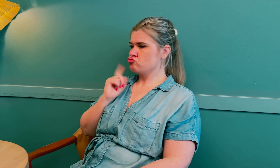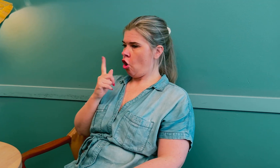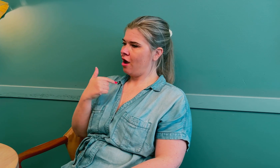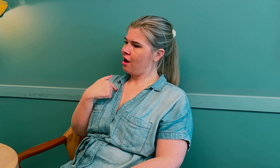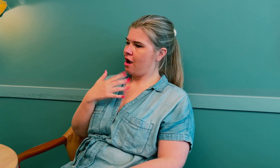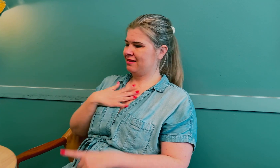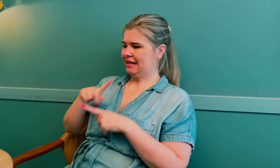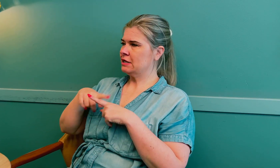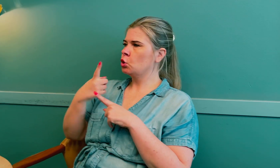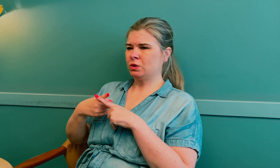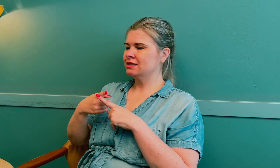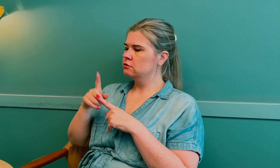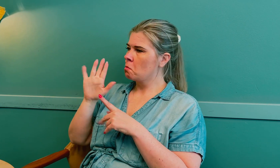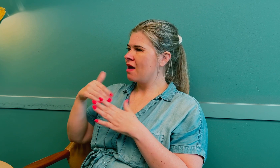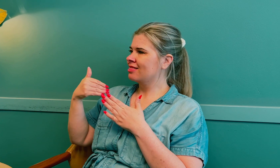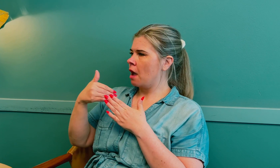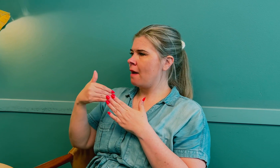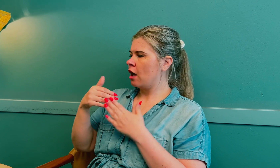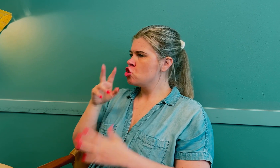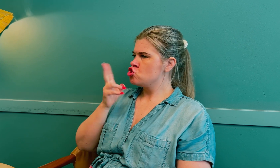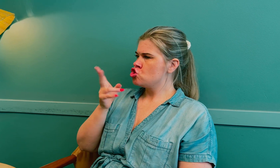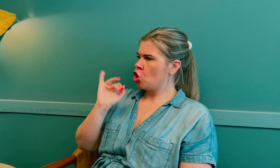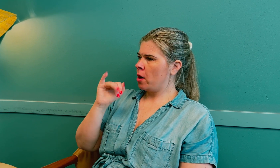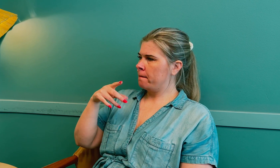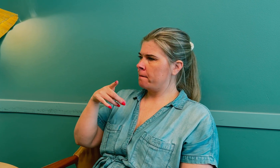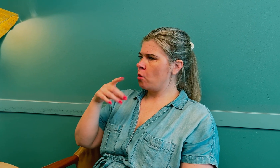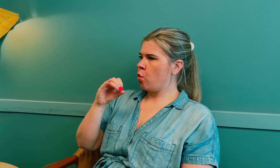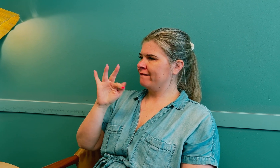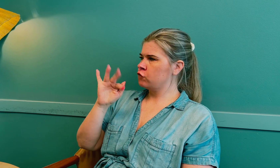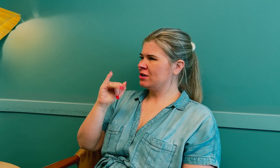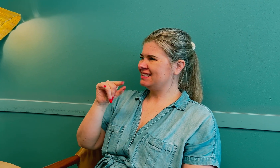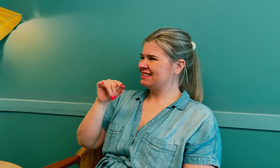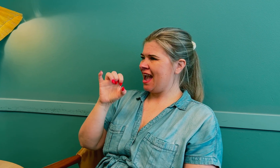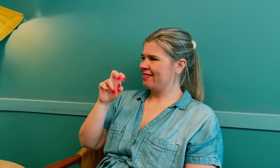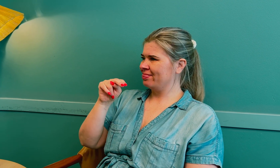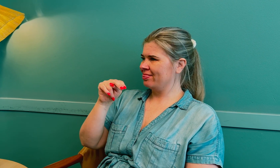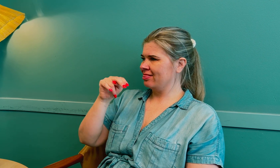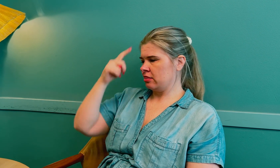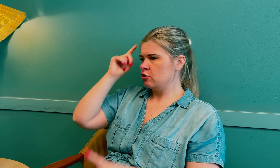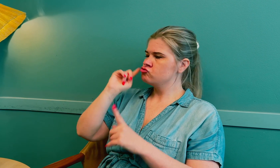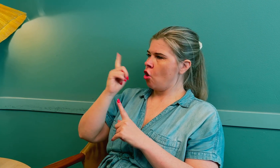Det var på grunn av hjernesvulsten, som lå nær hypofysen.